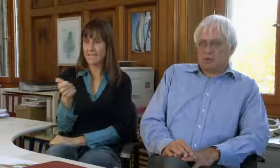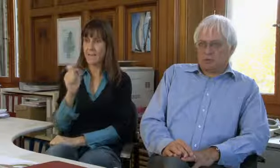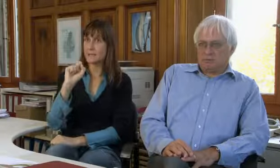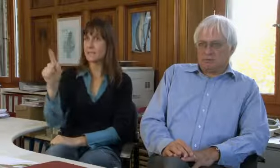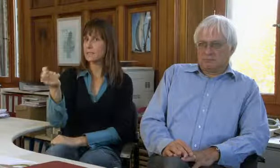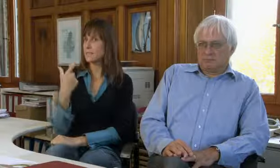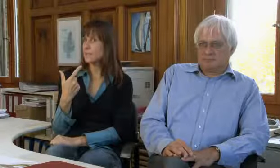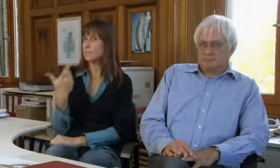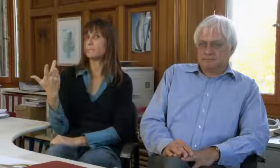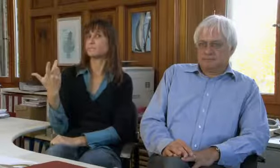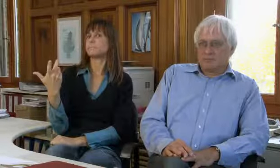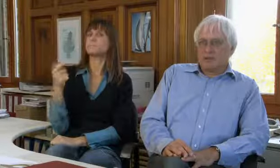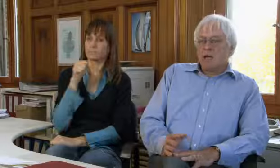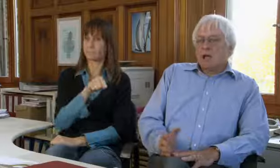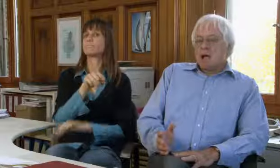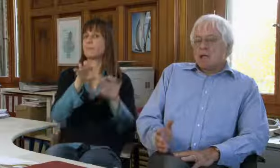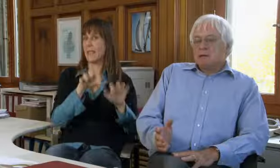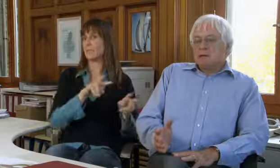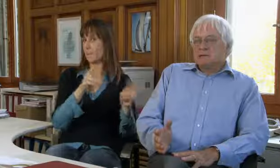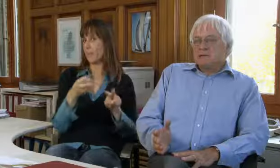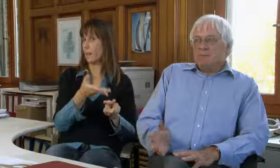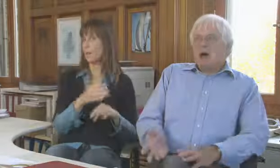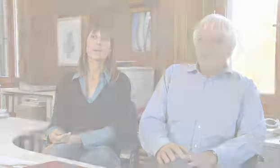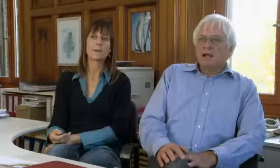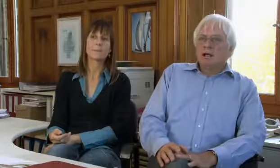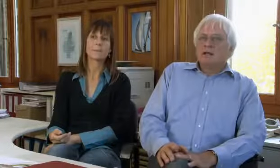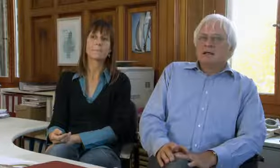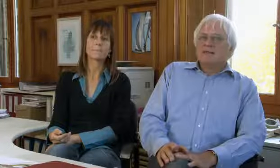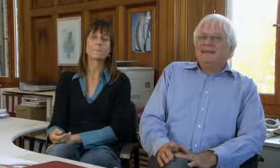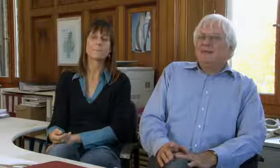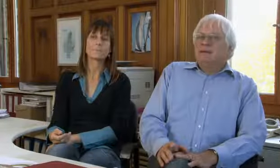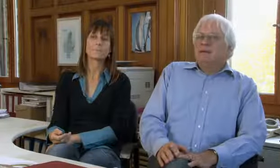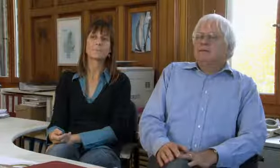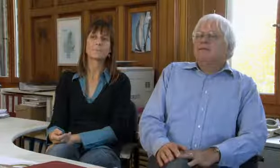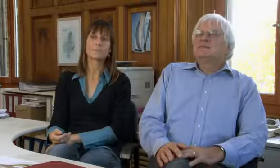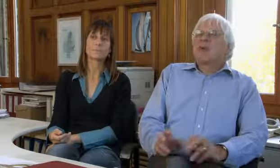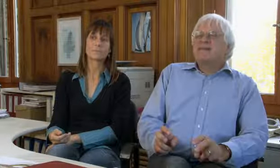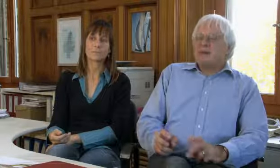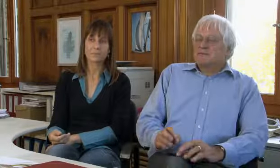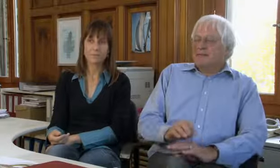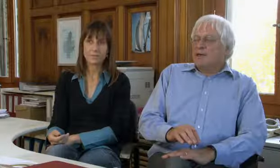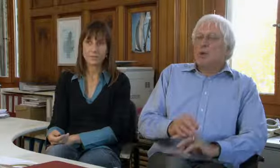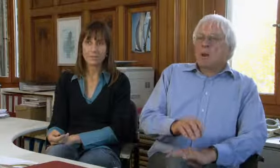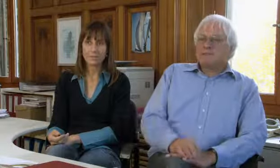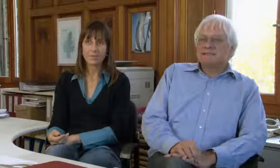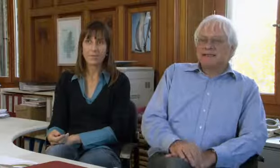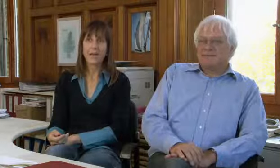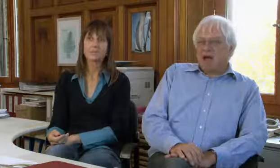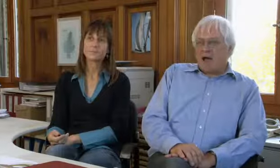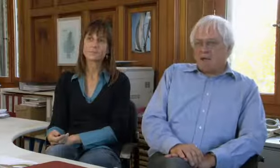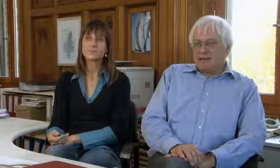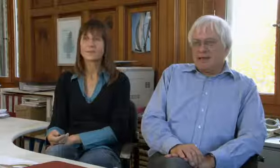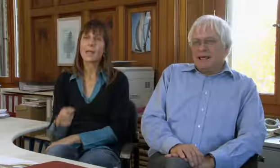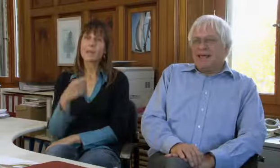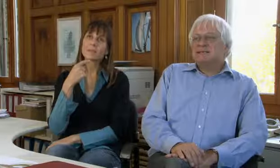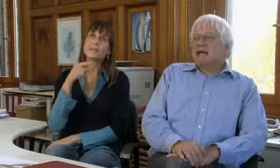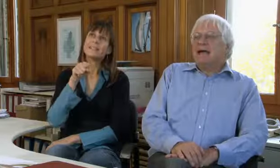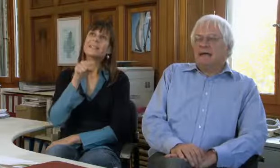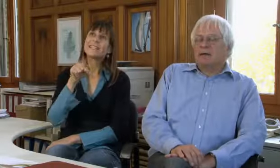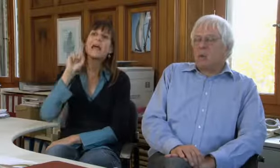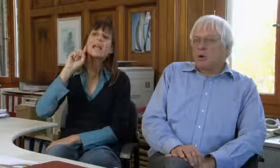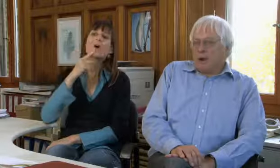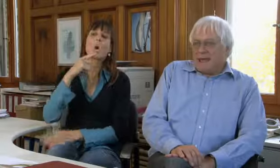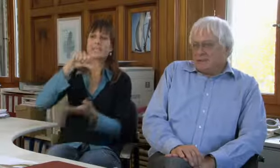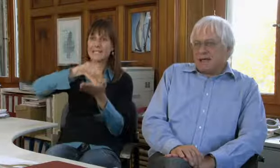die nicht per SMS gemacht werden können.